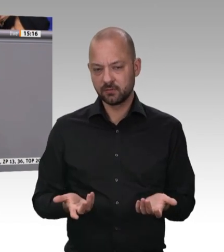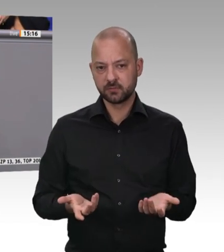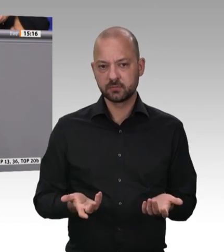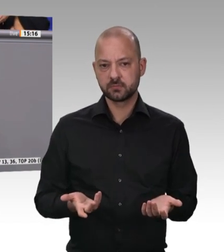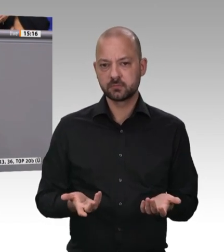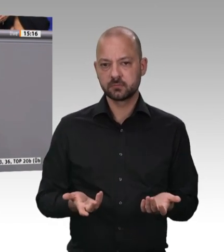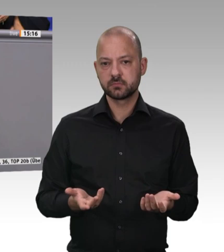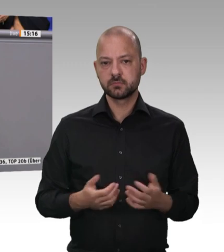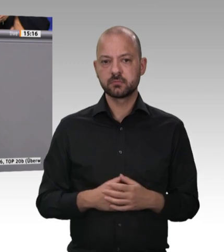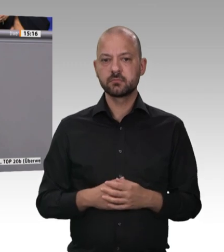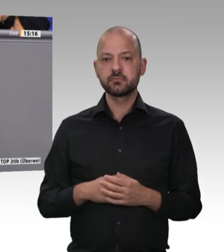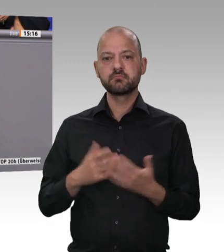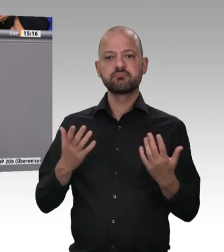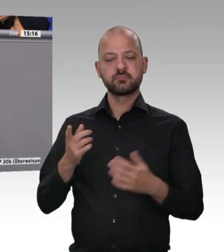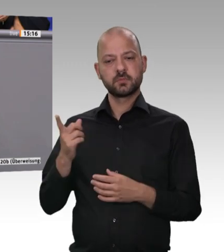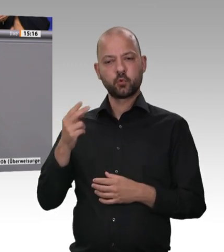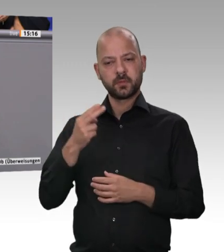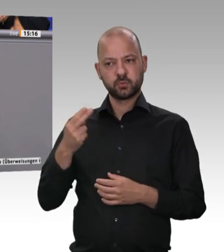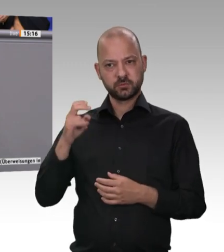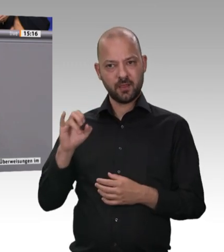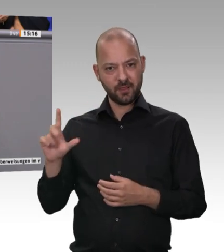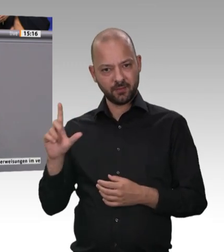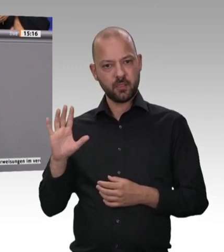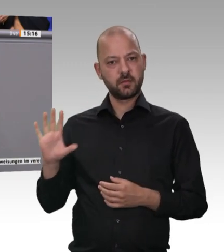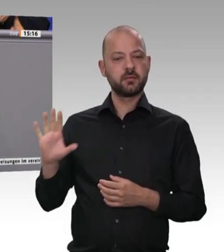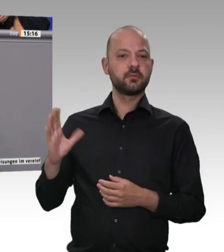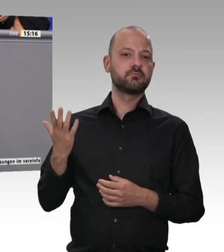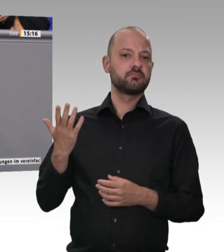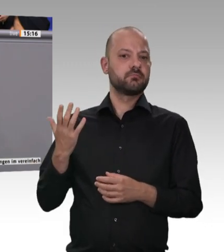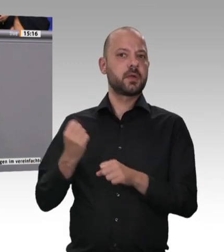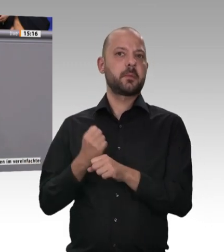Meine sehr geehrten Damen und Herren, es geht nicht darum, eine bestimmte Form von